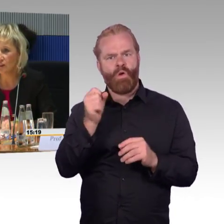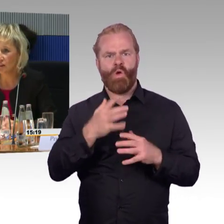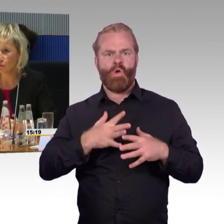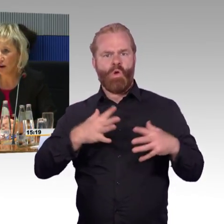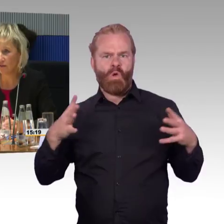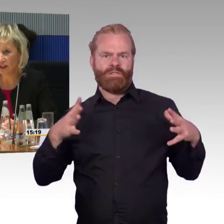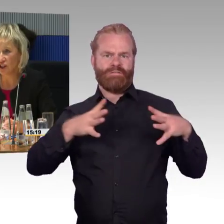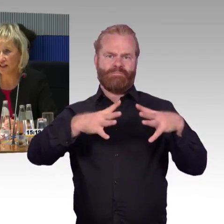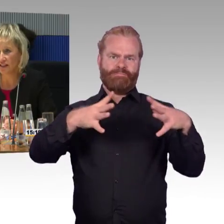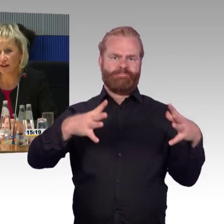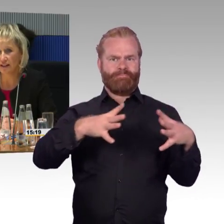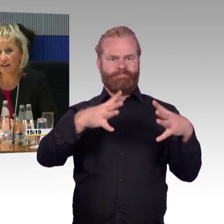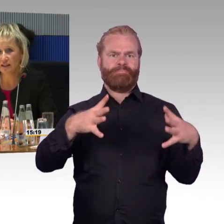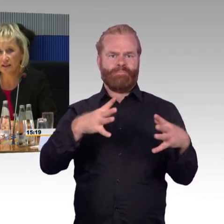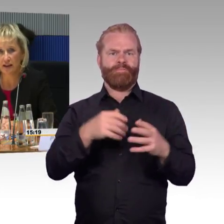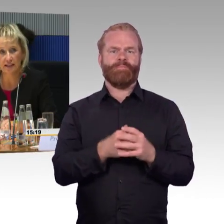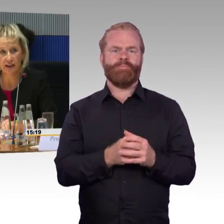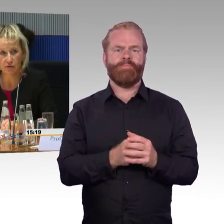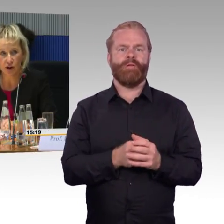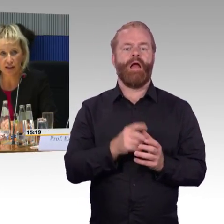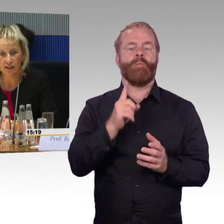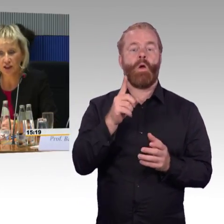nur ein Fahrschein der zweiten Klasse erforderlich,